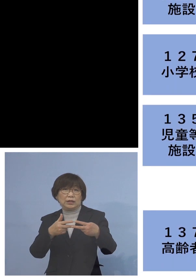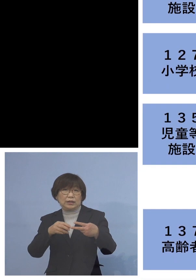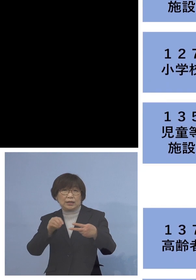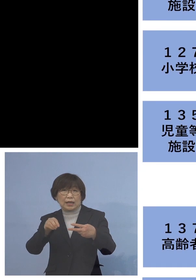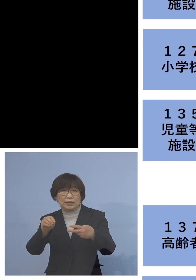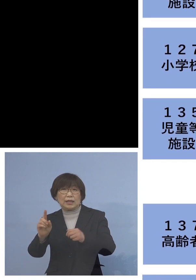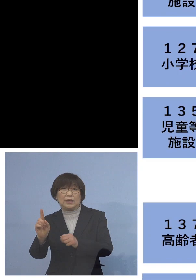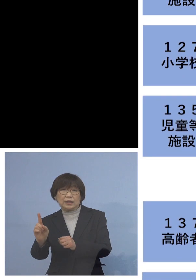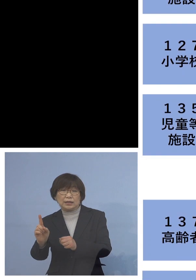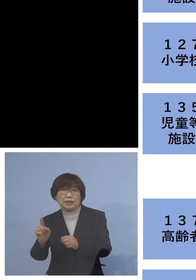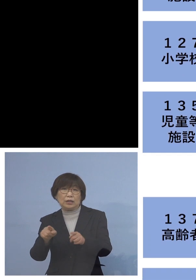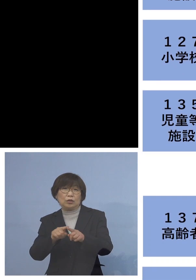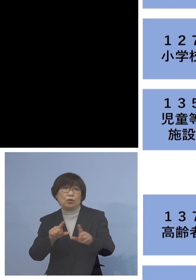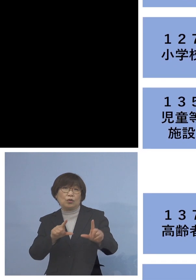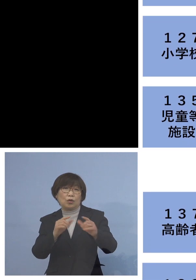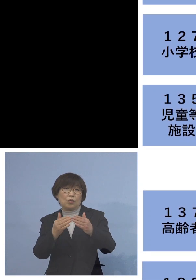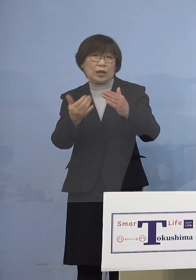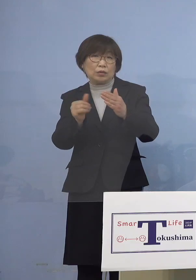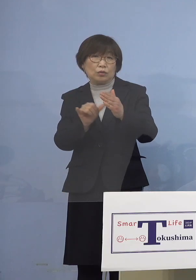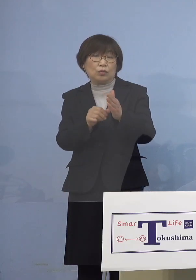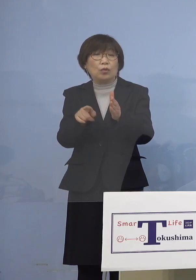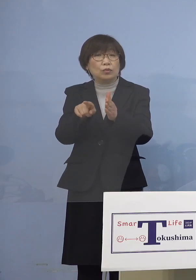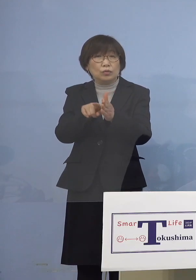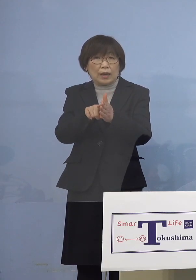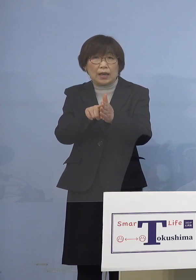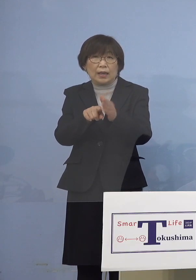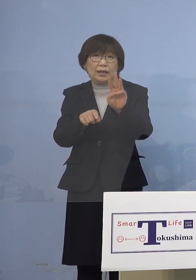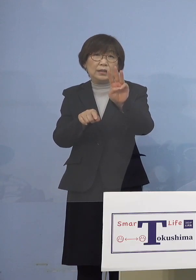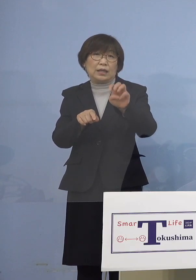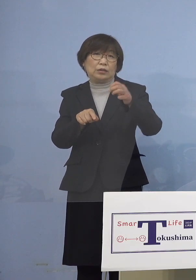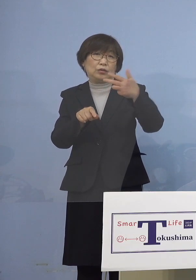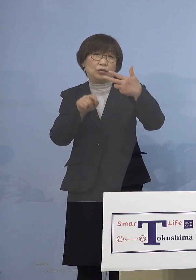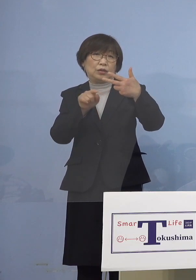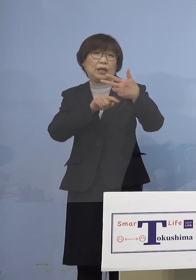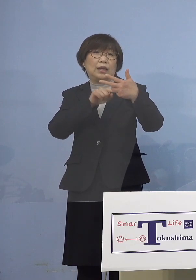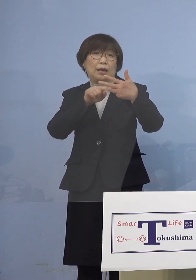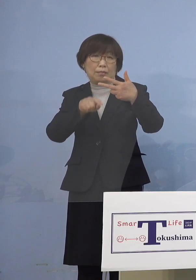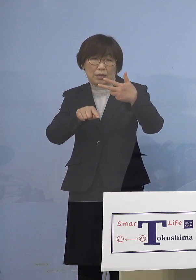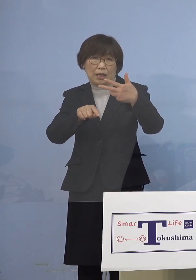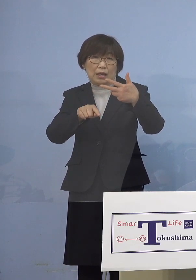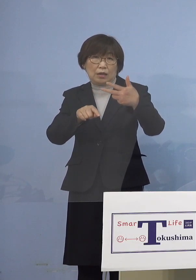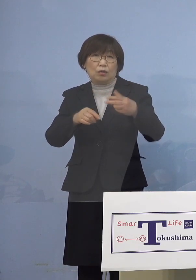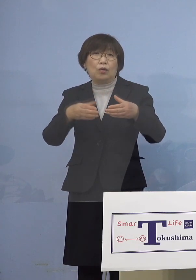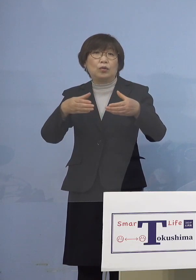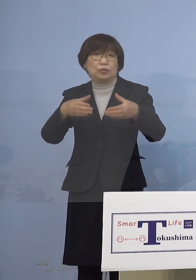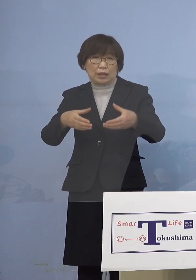同居のご家族を加え 37名の関連クラスターに